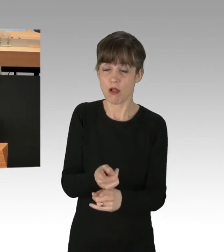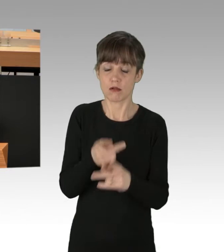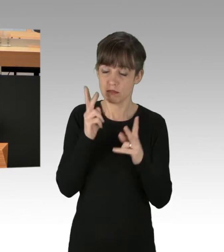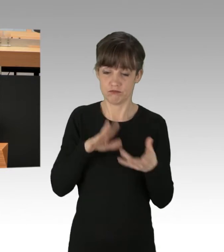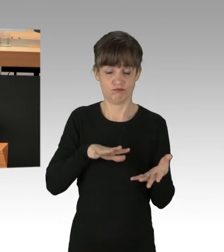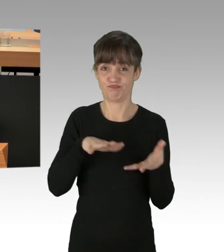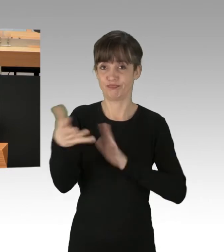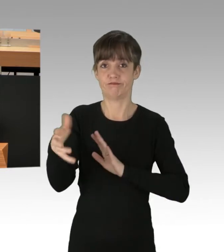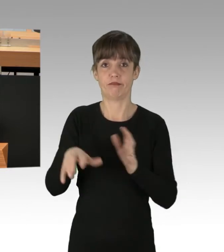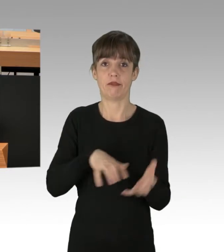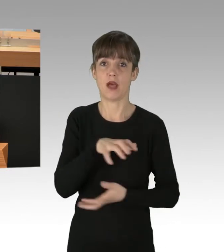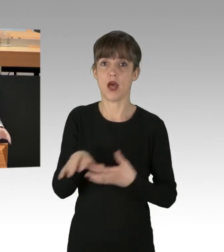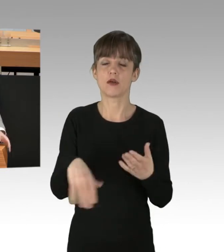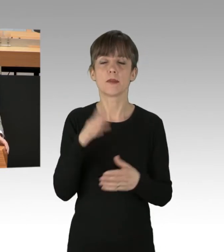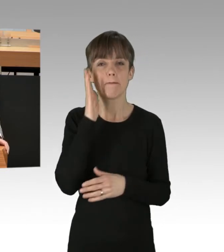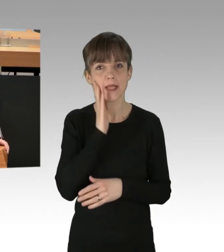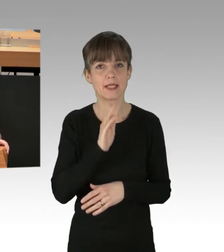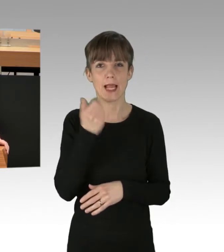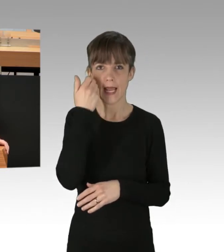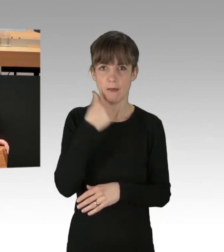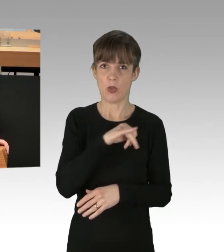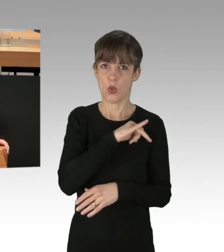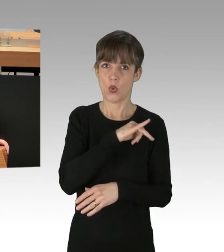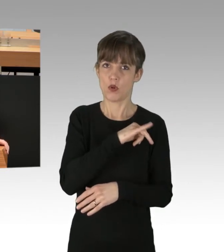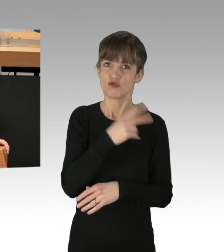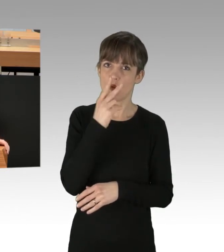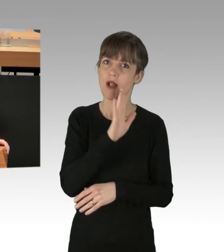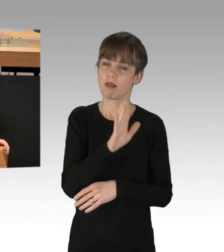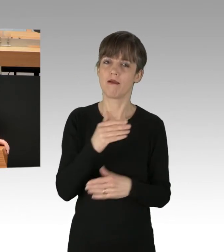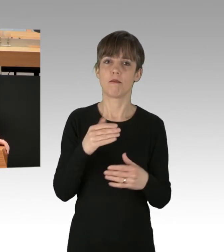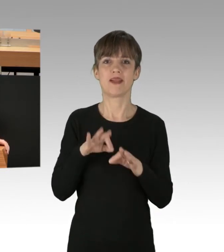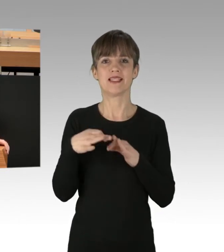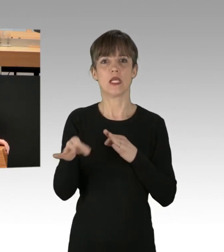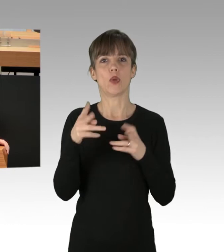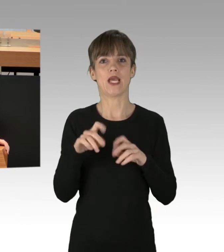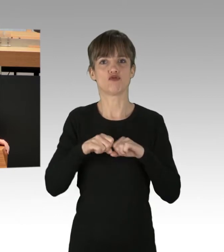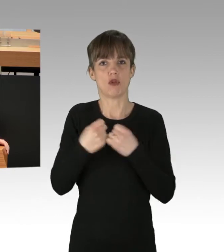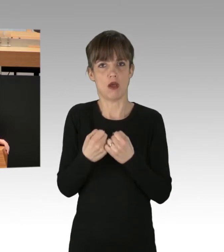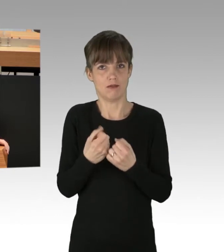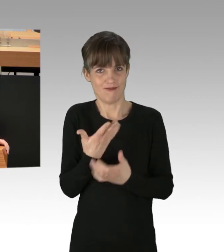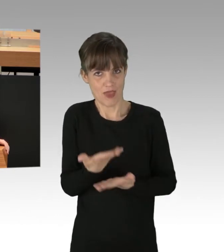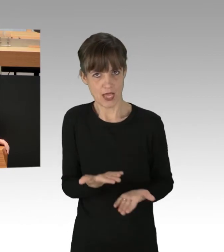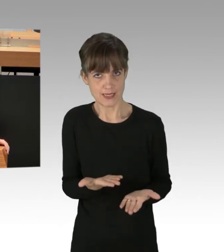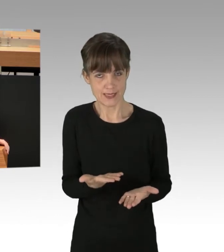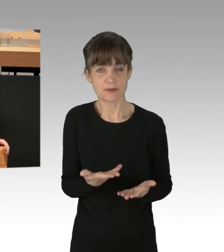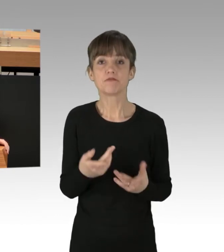Ihr Verhältnis zum Rechtsstaat. Was muss getan werden? Von unserer Regierung, meine Damen und Herren,